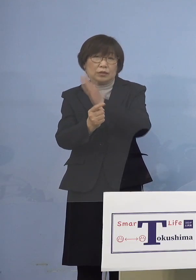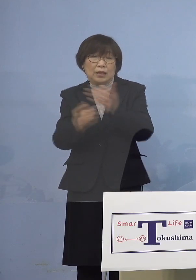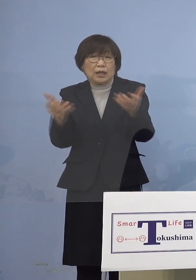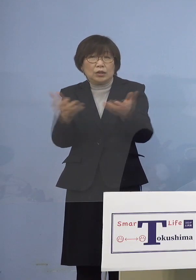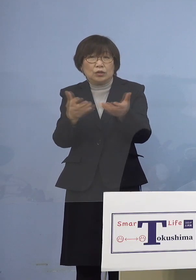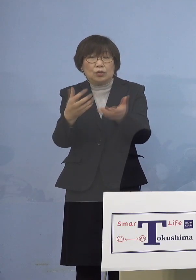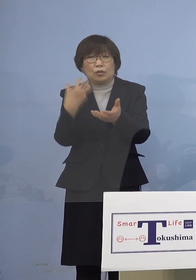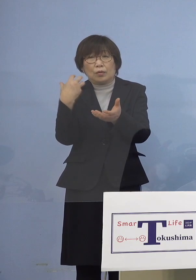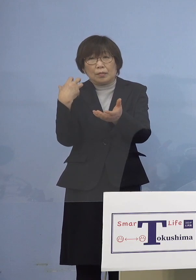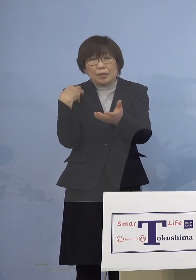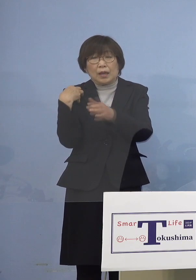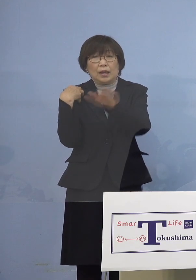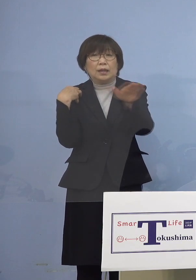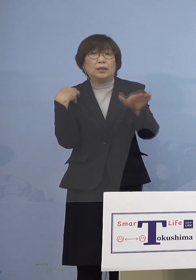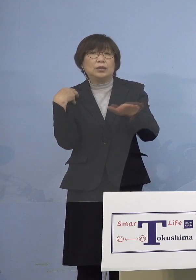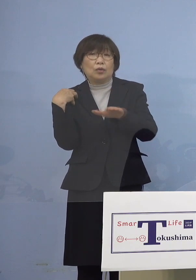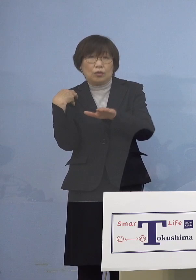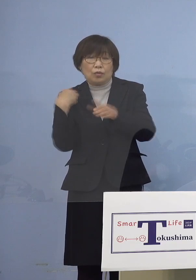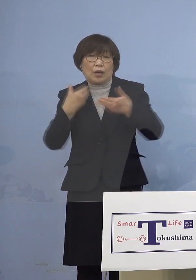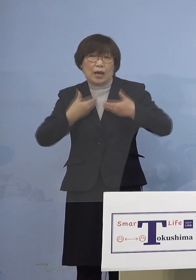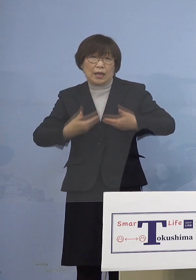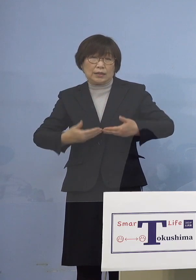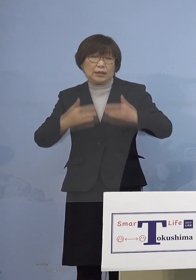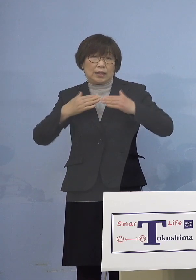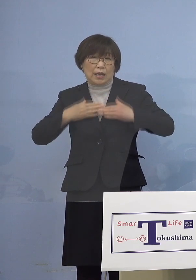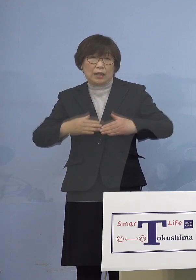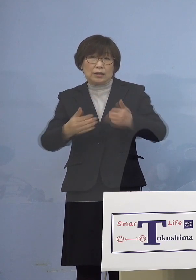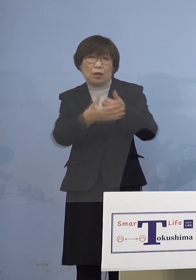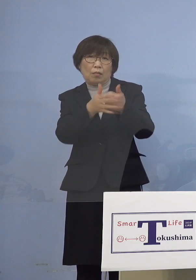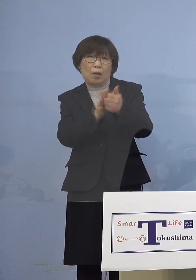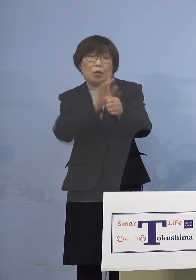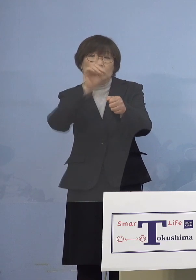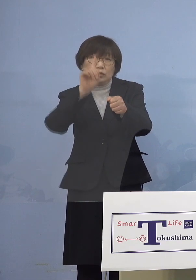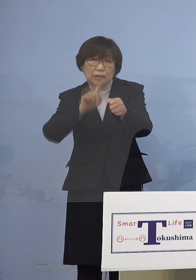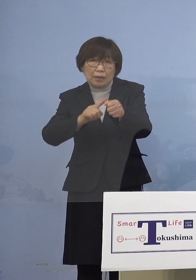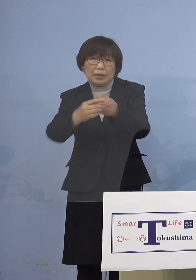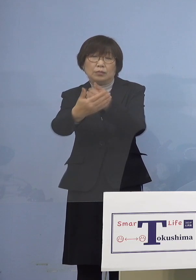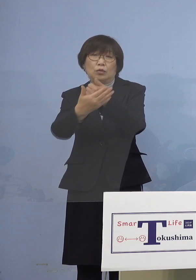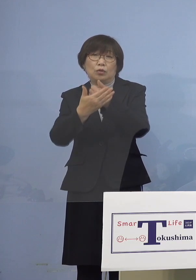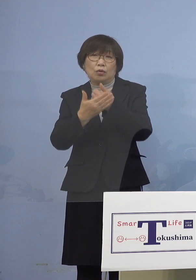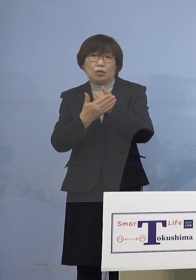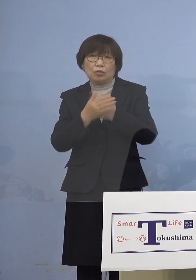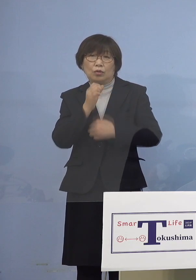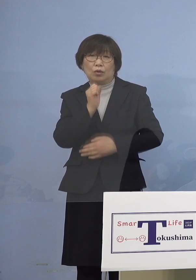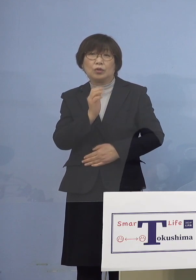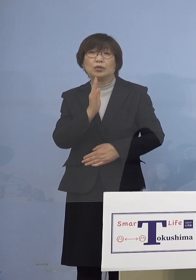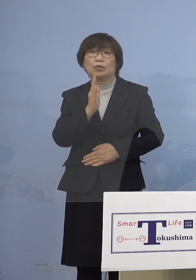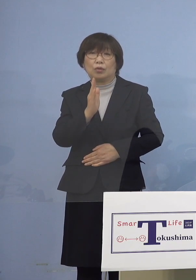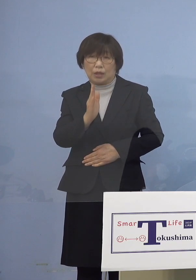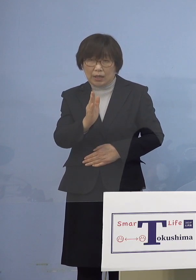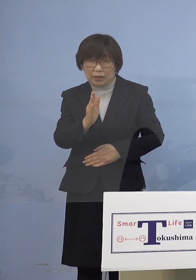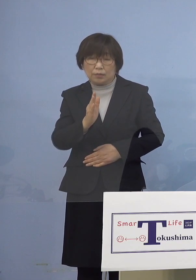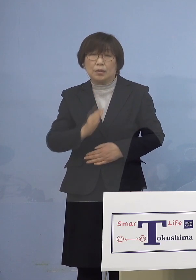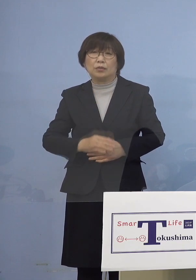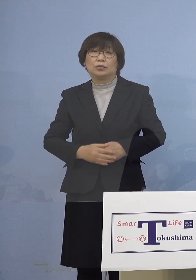安全安心のためにも是非ご協力を よろしくお願いを申し上げたいと思います